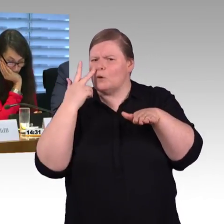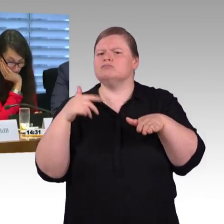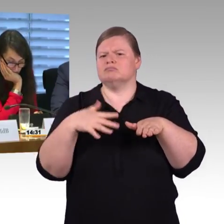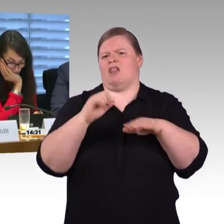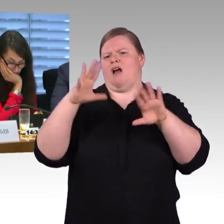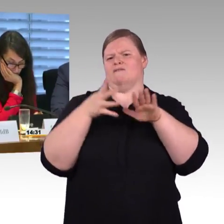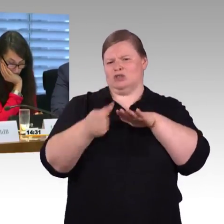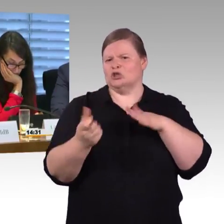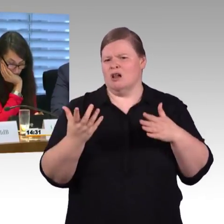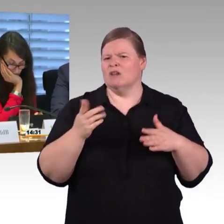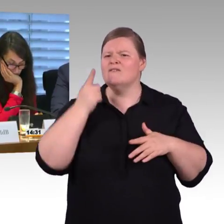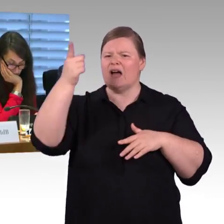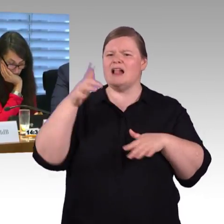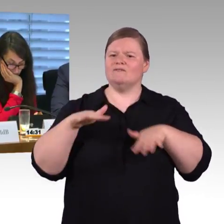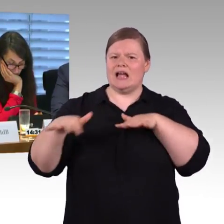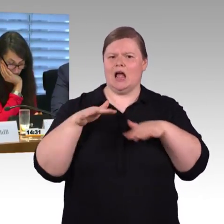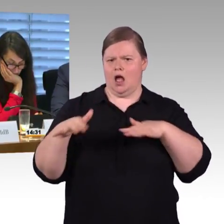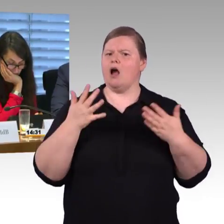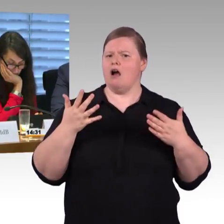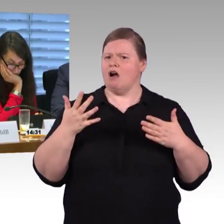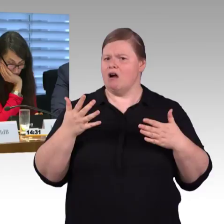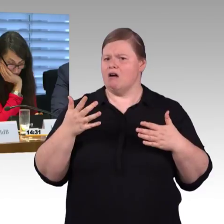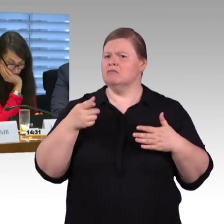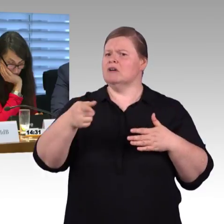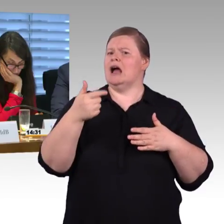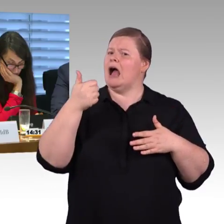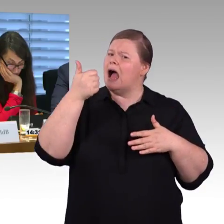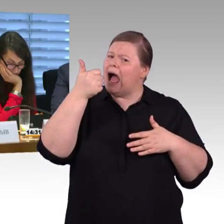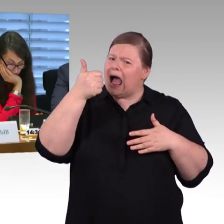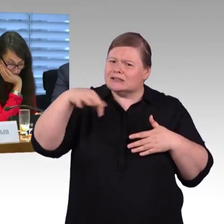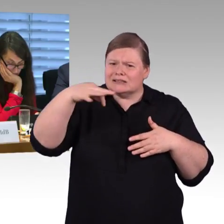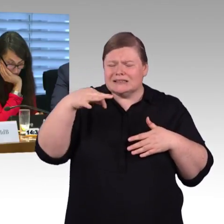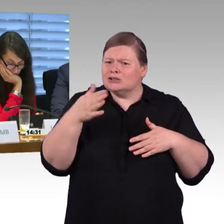Wir haben zum Beispiel in Mitteldeutschland ein Netz, was überwiegend 38 Zentimeter und 55 Zentimeter ist,